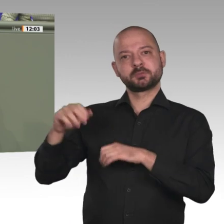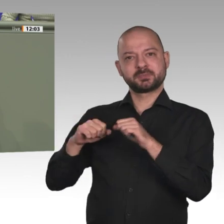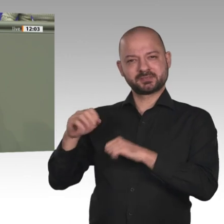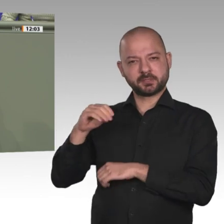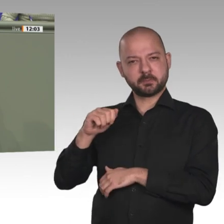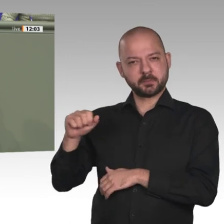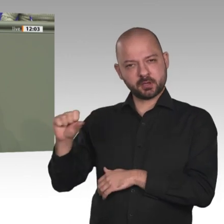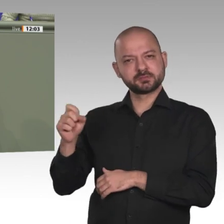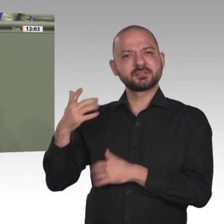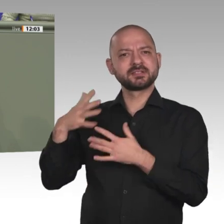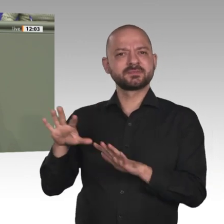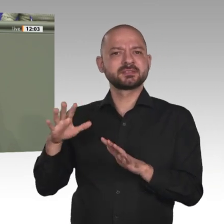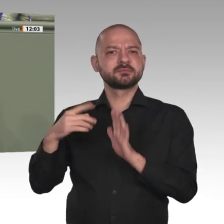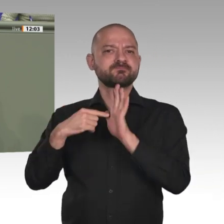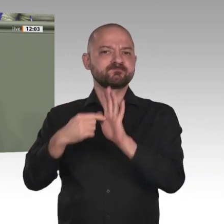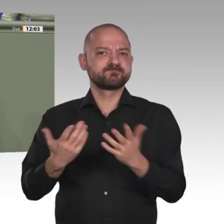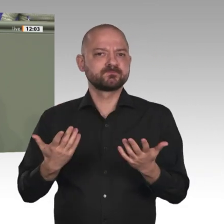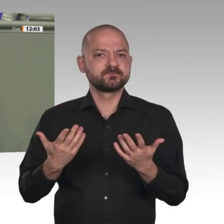Deutschland. Auch